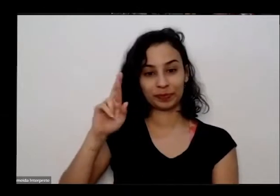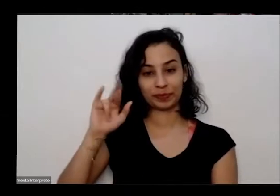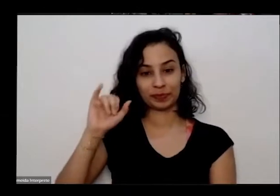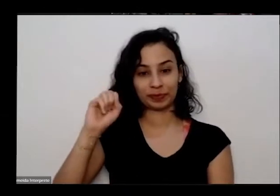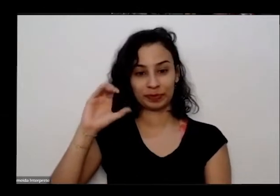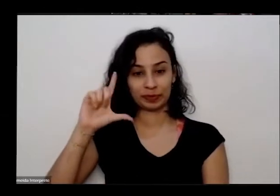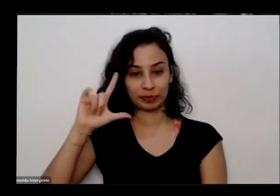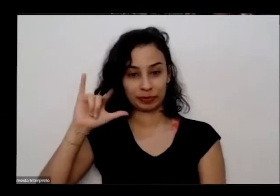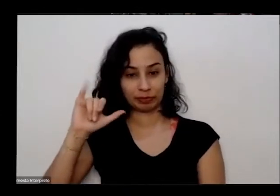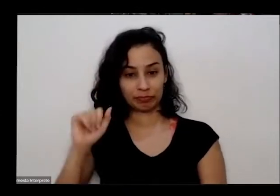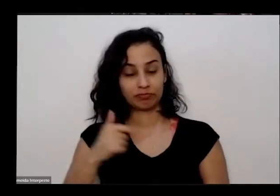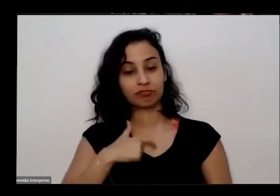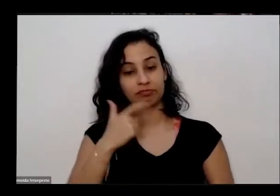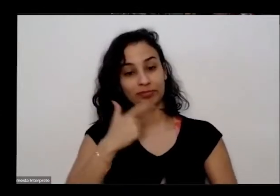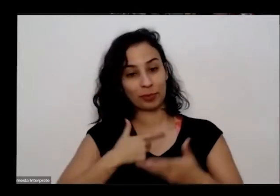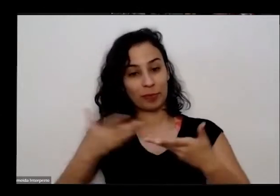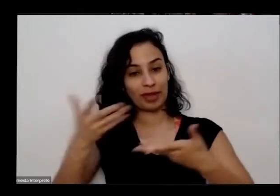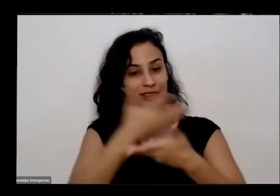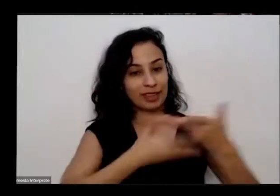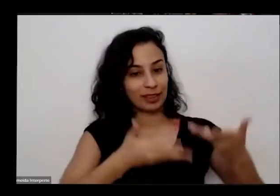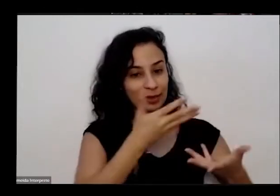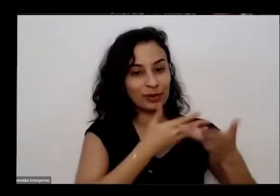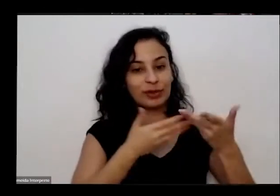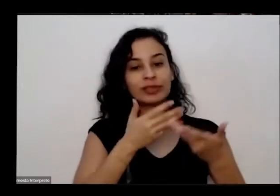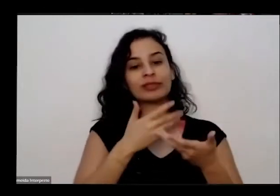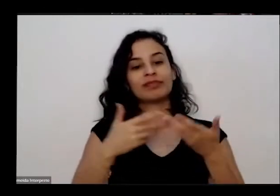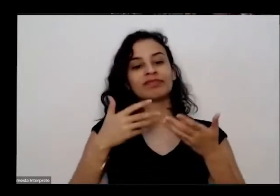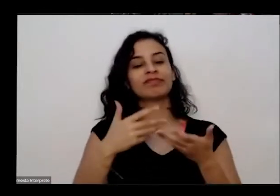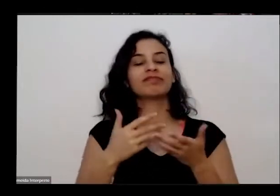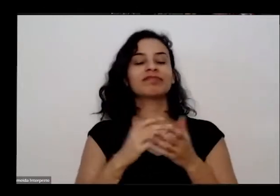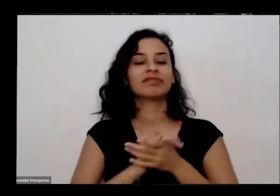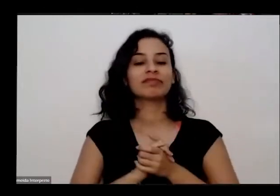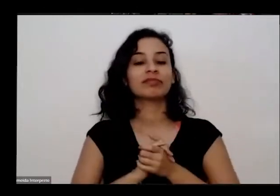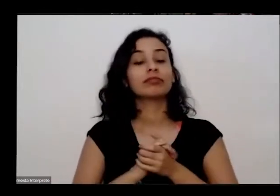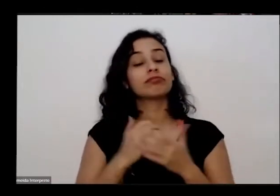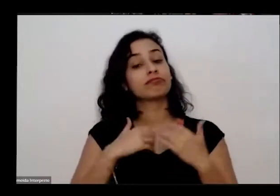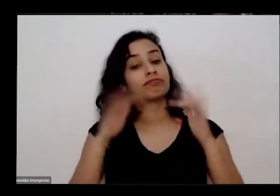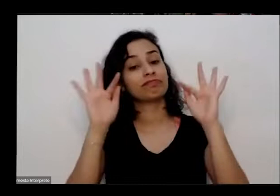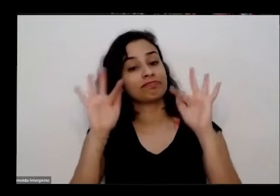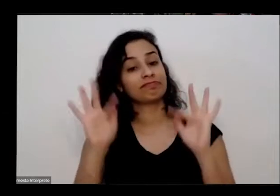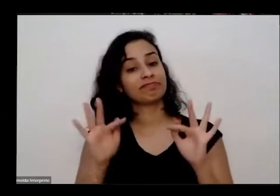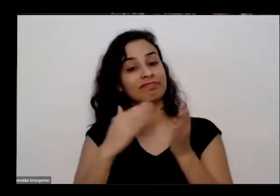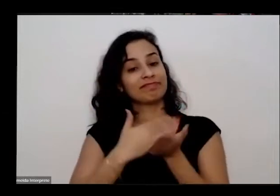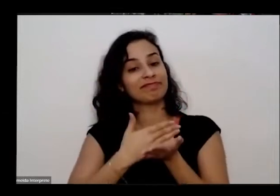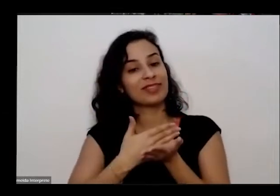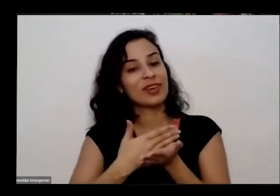programa educativa e é como é que a felicidade que nós vamos iniciar as oficinas do programa